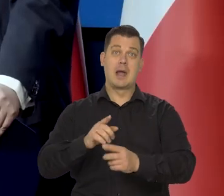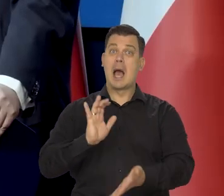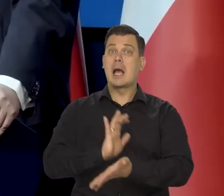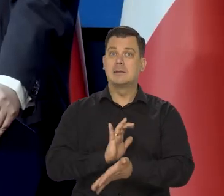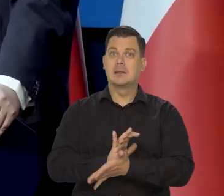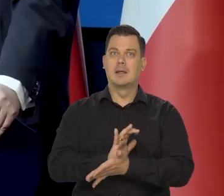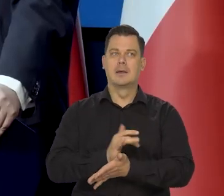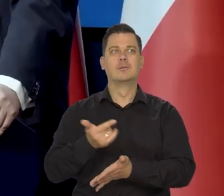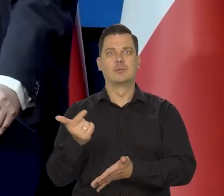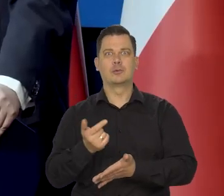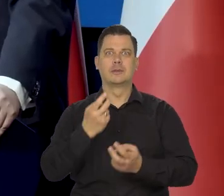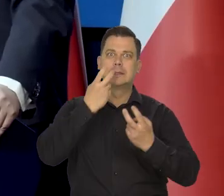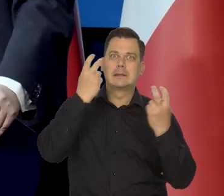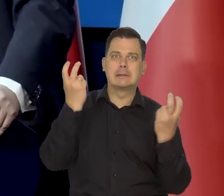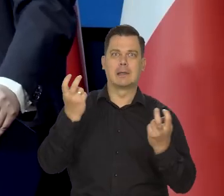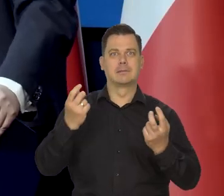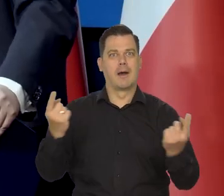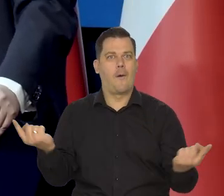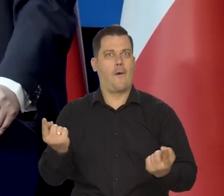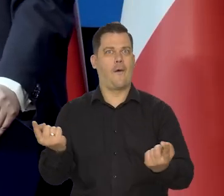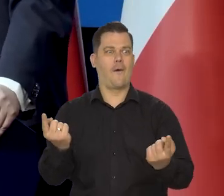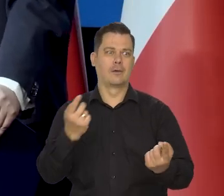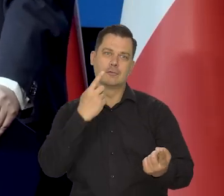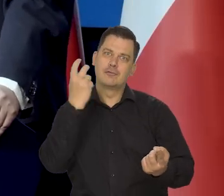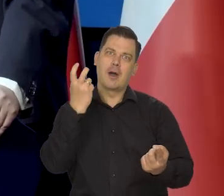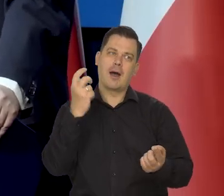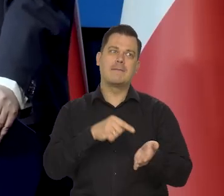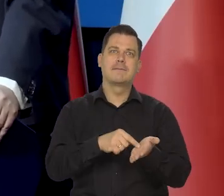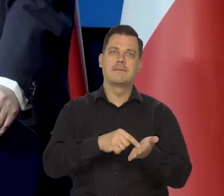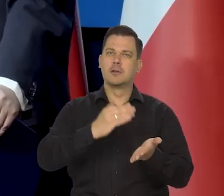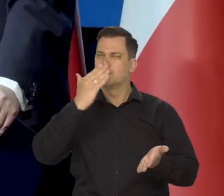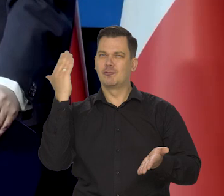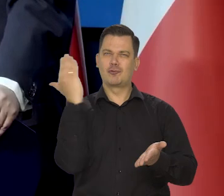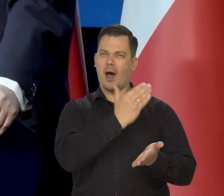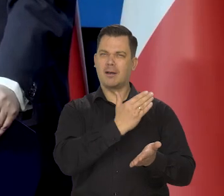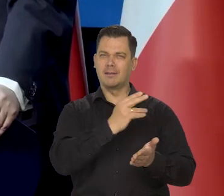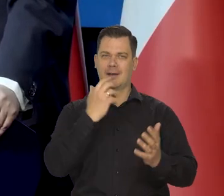No tabloidy same z siebie muszą zawsze sensacje podawać i jakieś czarne dane, jak to mówią.